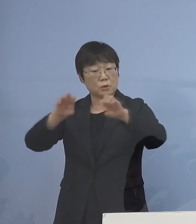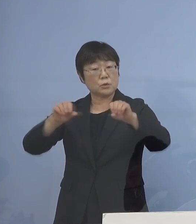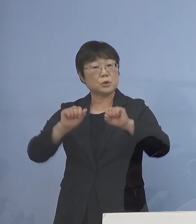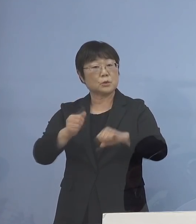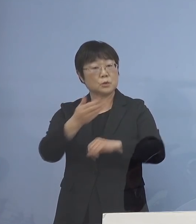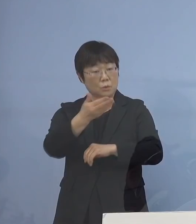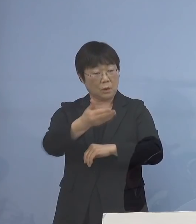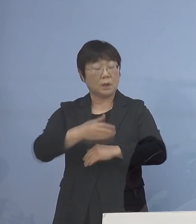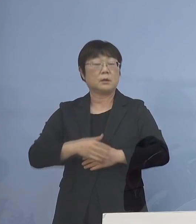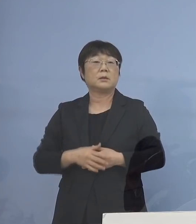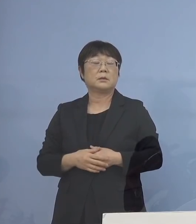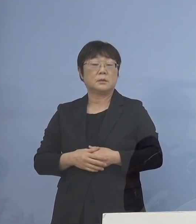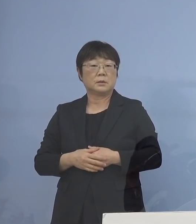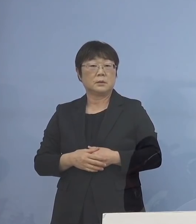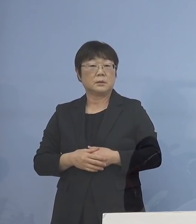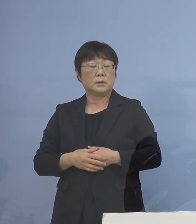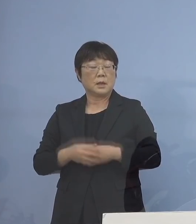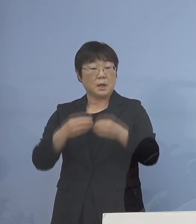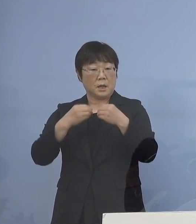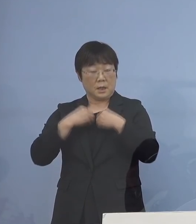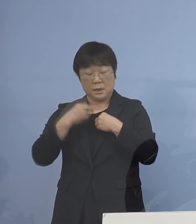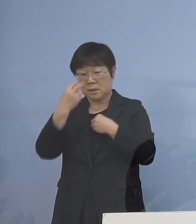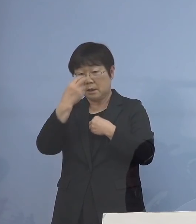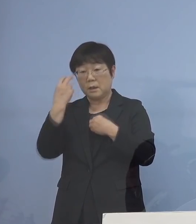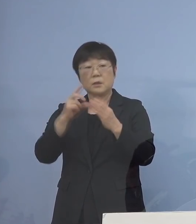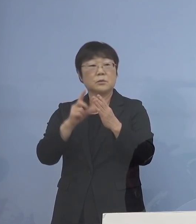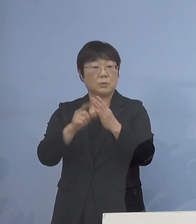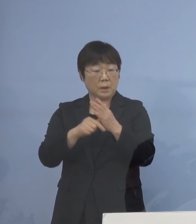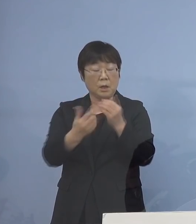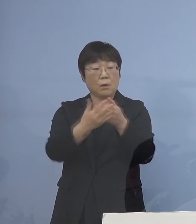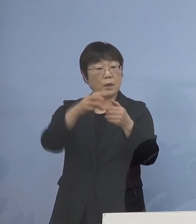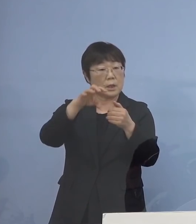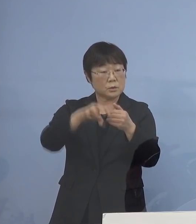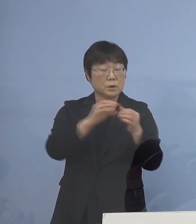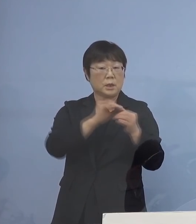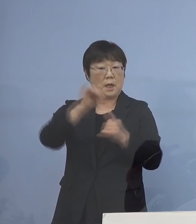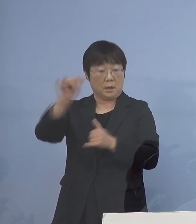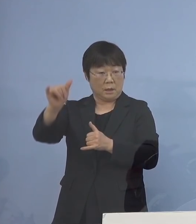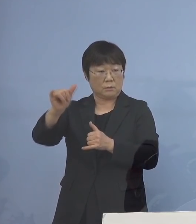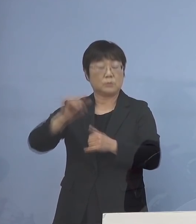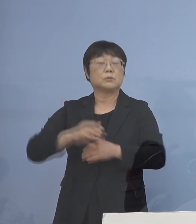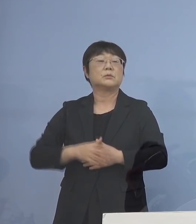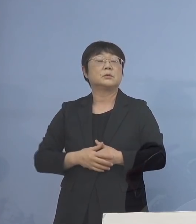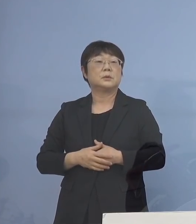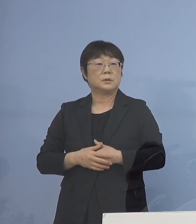（知事） というよりもいずれにしても 感染者が出た場合、あるいは保健所の方に 連絡が来たりしてくる